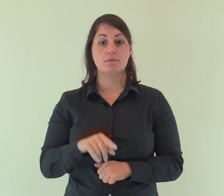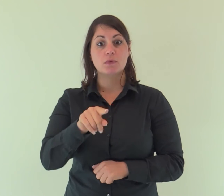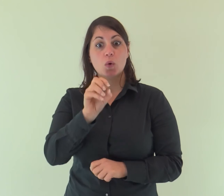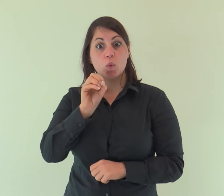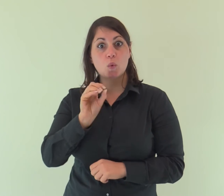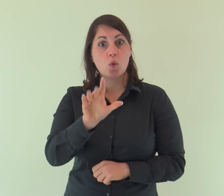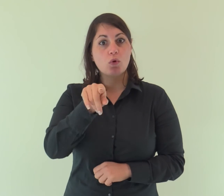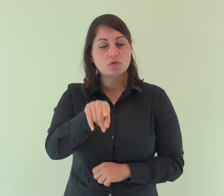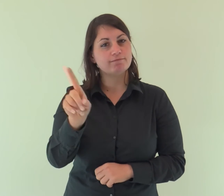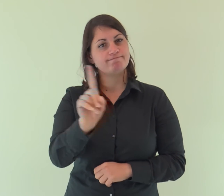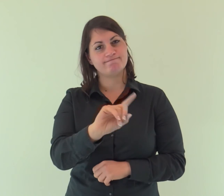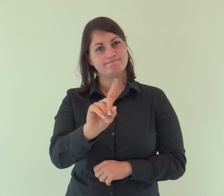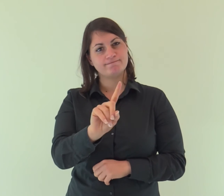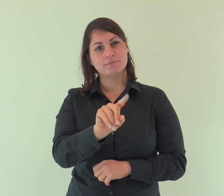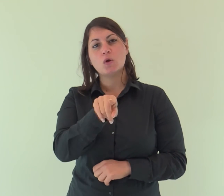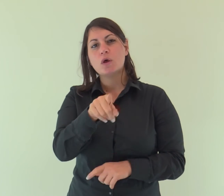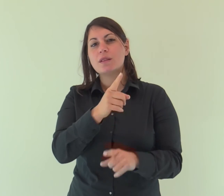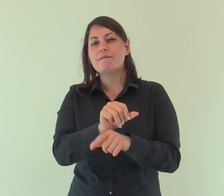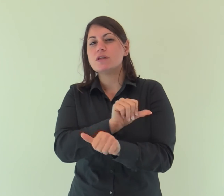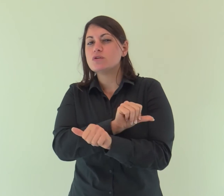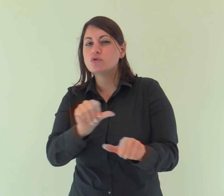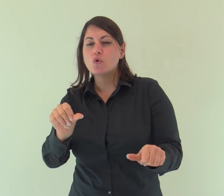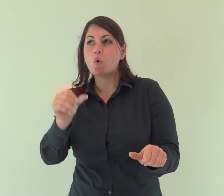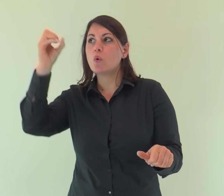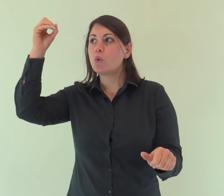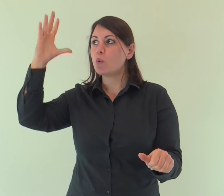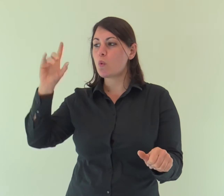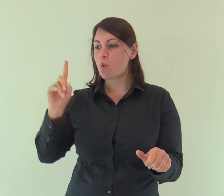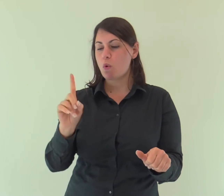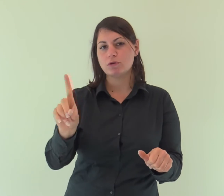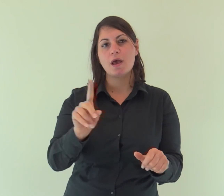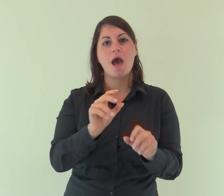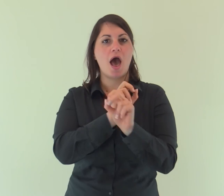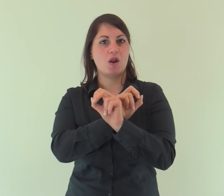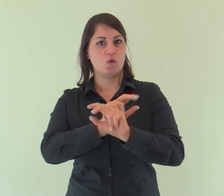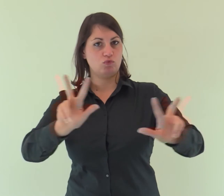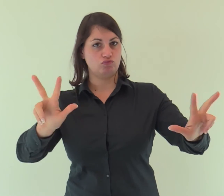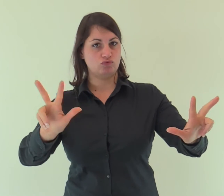Non era lui la luce, ma doveva dare testimonianza alla luce.